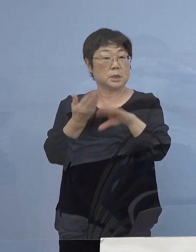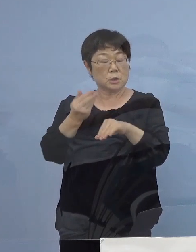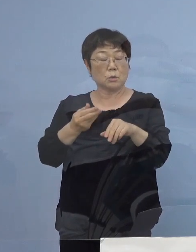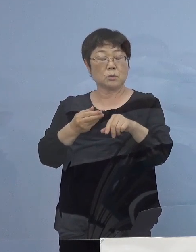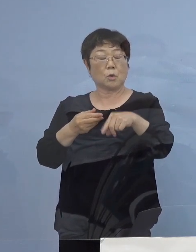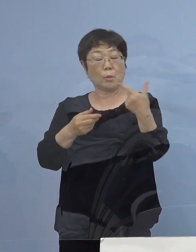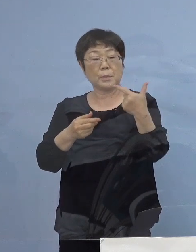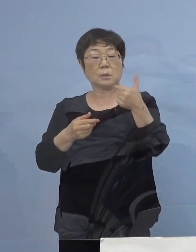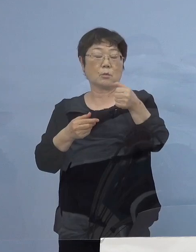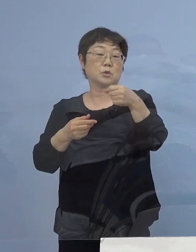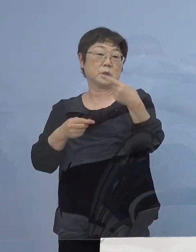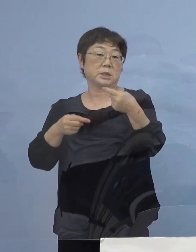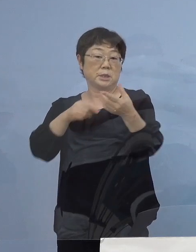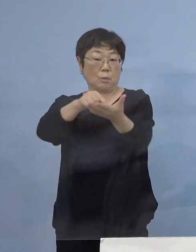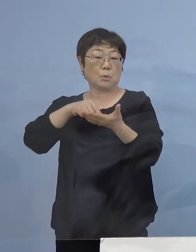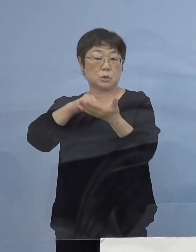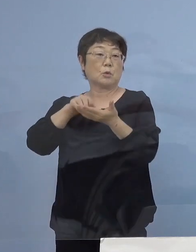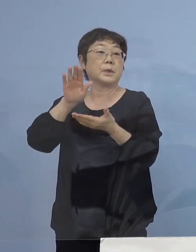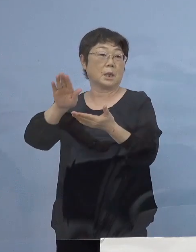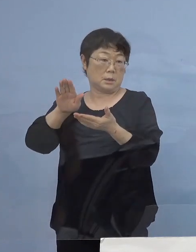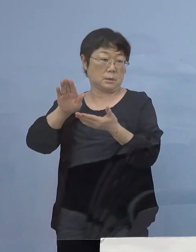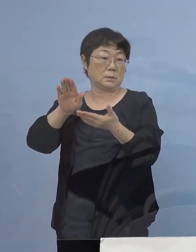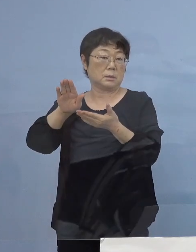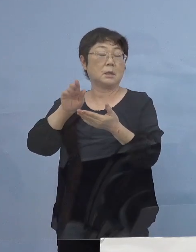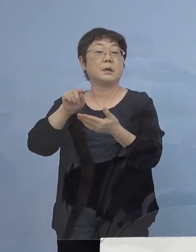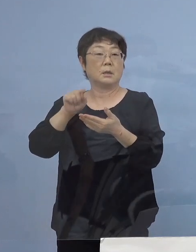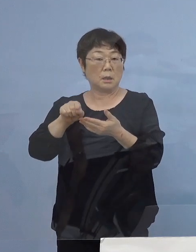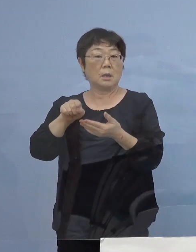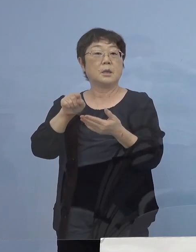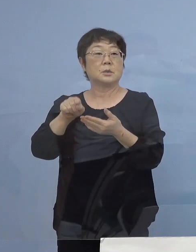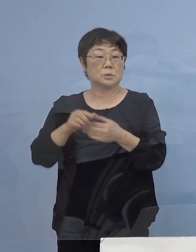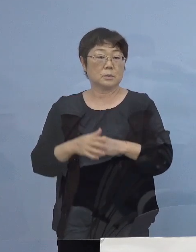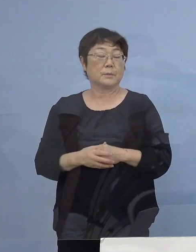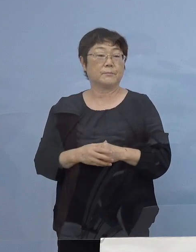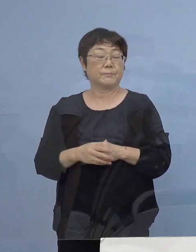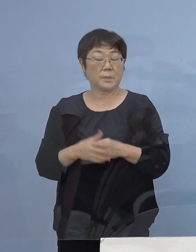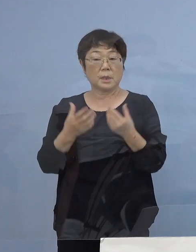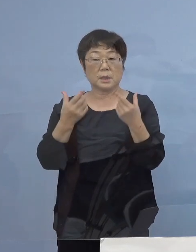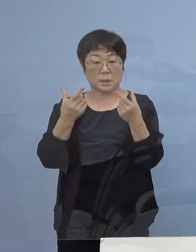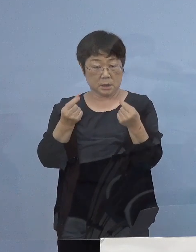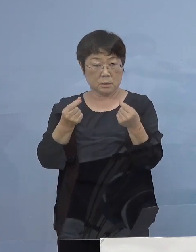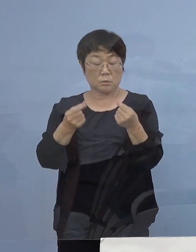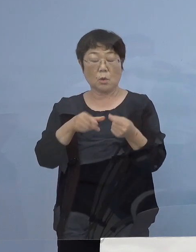ここは可とするところですが やはりここのところしっかりと飲食の場